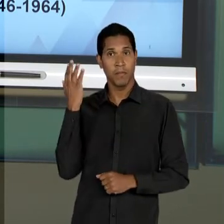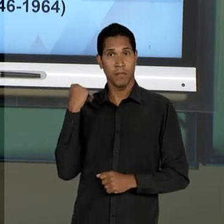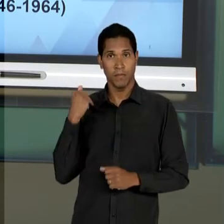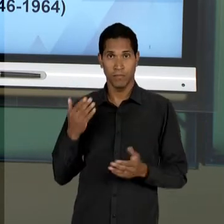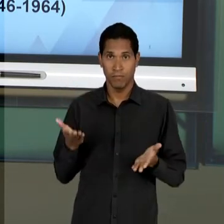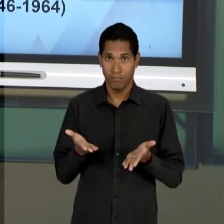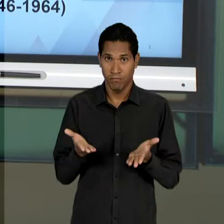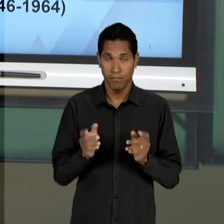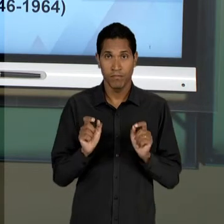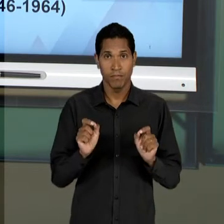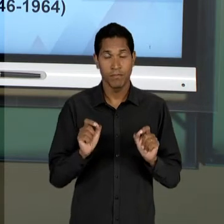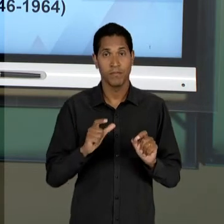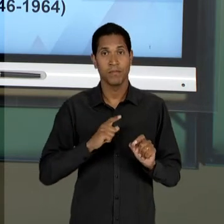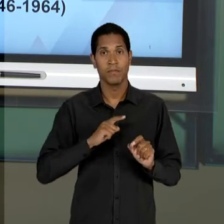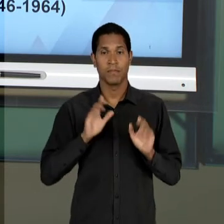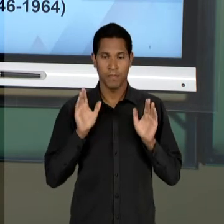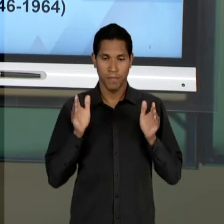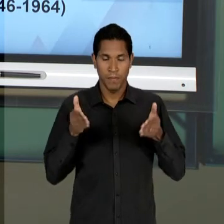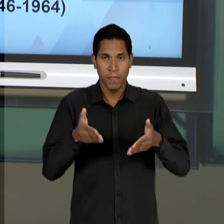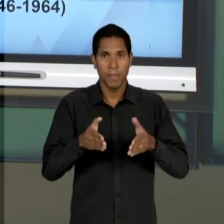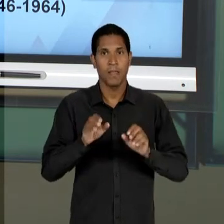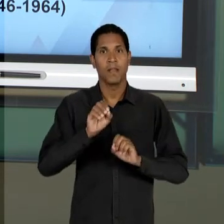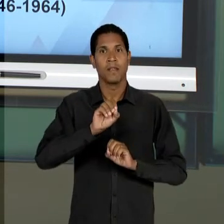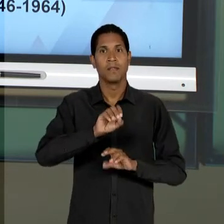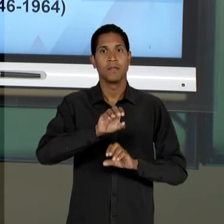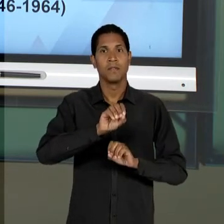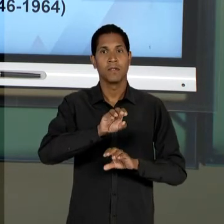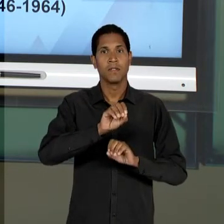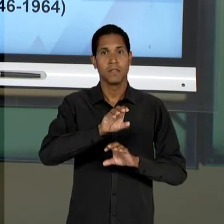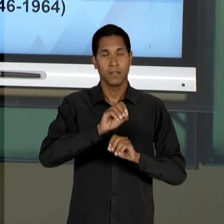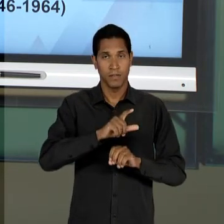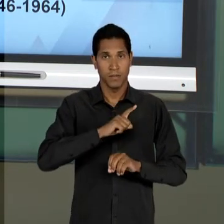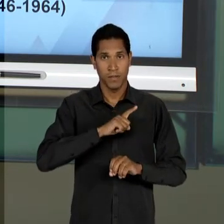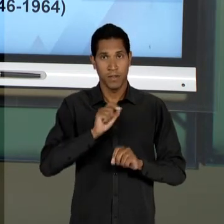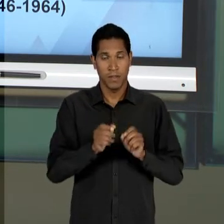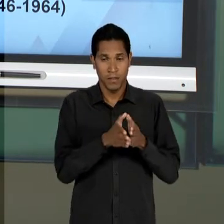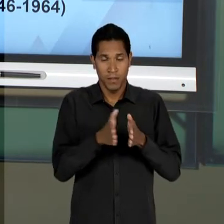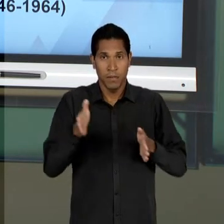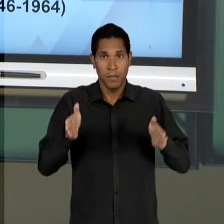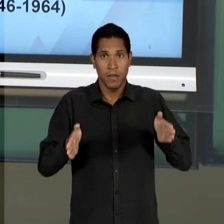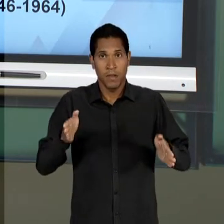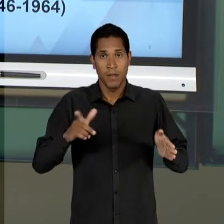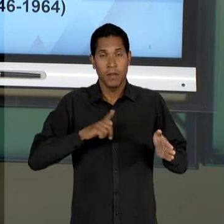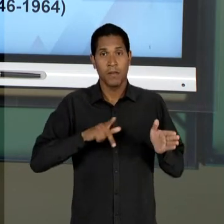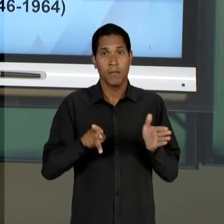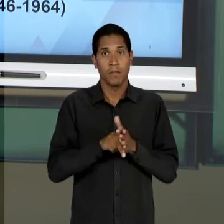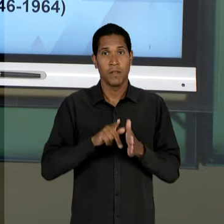PARA O CASO DA EDUCAÇÃO EM UM PERÍODO ENTRE AS DITADURAS, QUE VAI DA QUEDA DE GETÚLIO VARGAS, EM